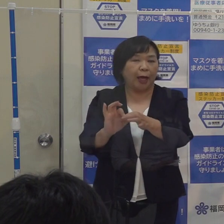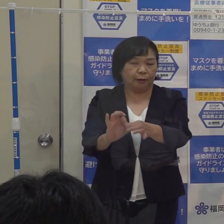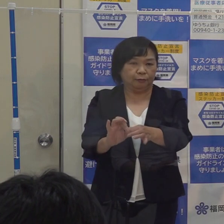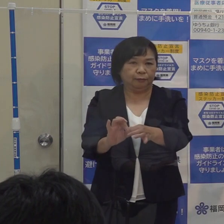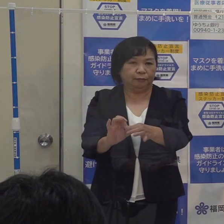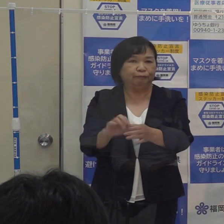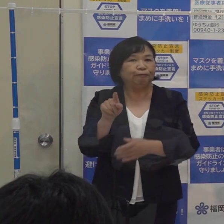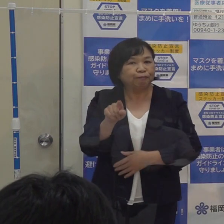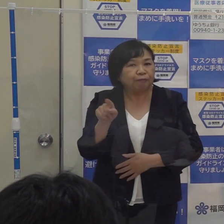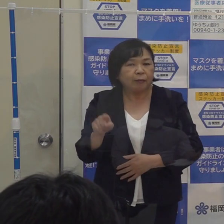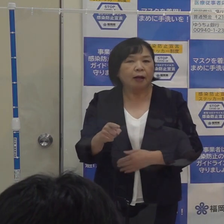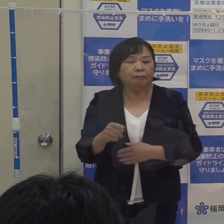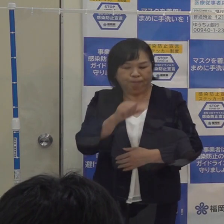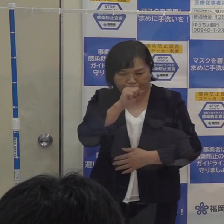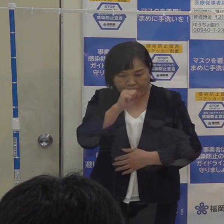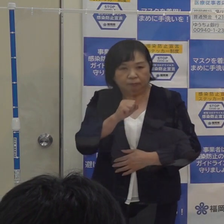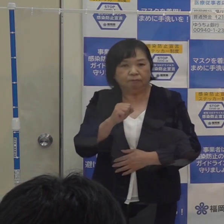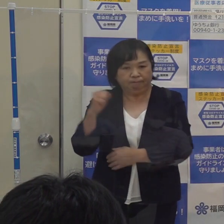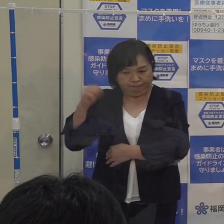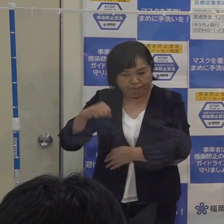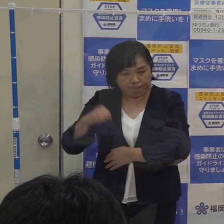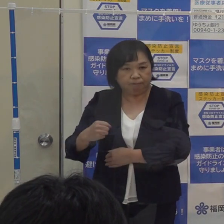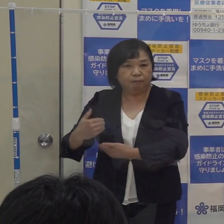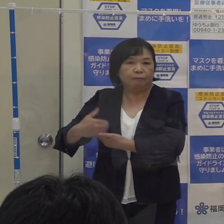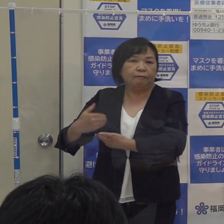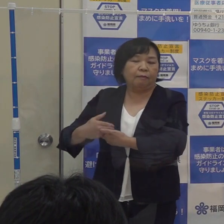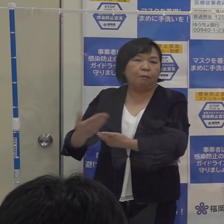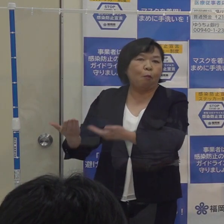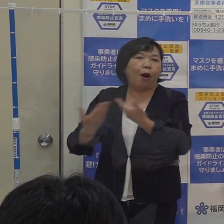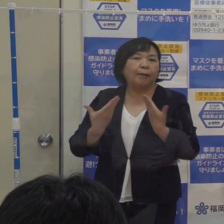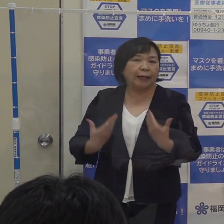これが妥当であると そういうご意見を頂戴したところです